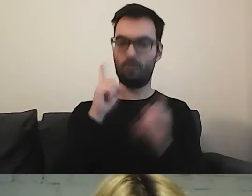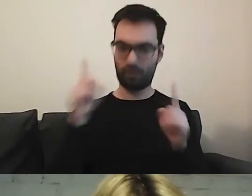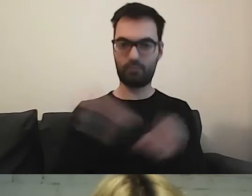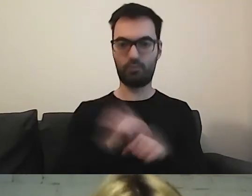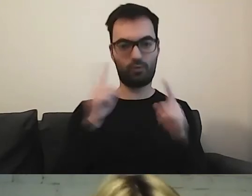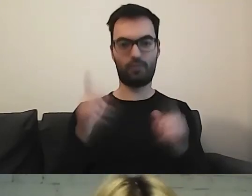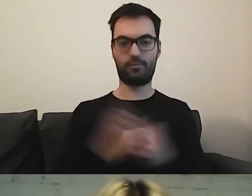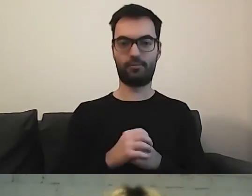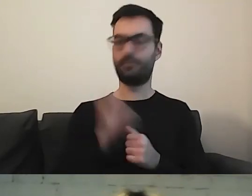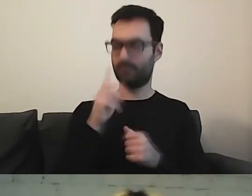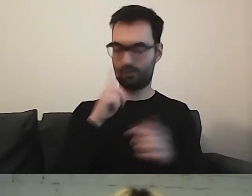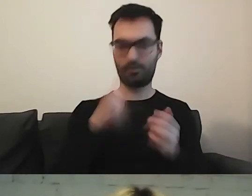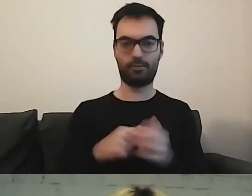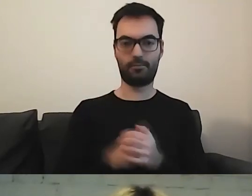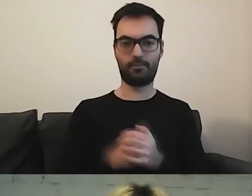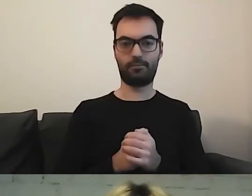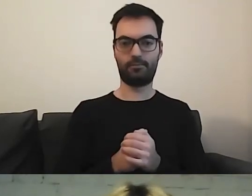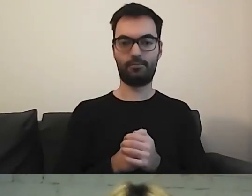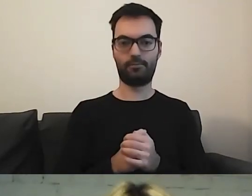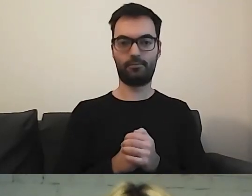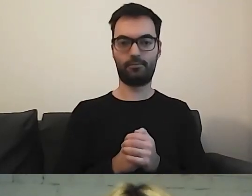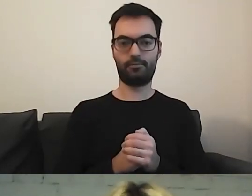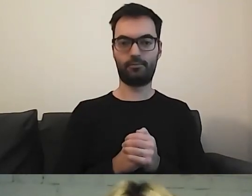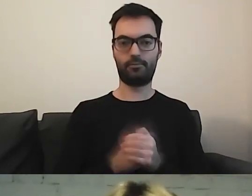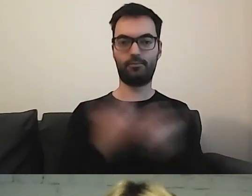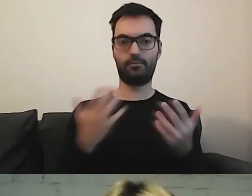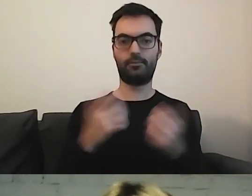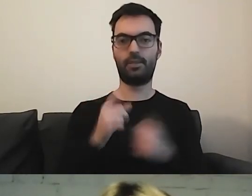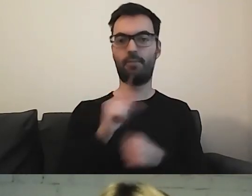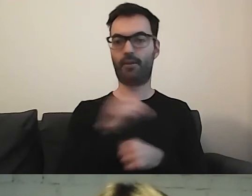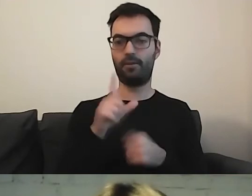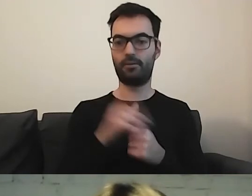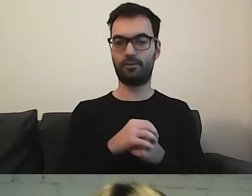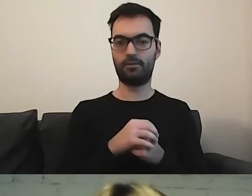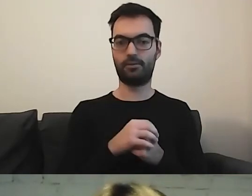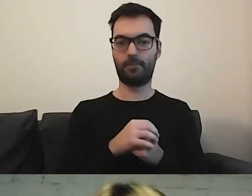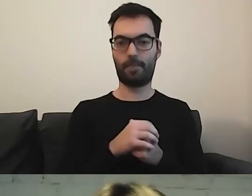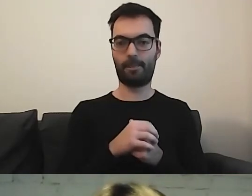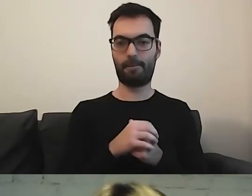Żeby nie wprowadzić odbiorcy w błąd. MAŁGORZATA: Paweł napisał: